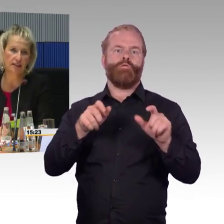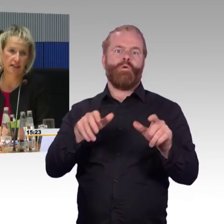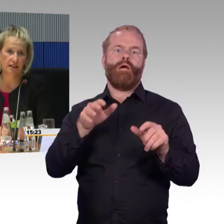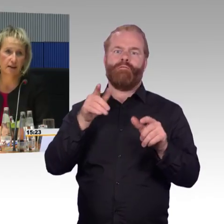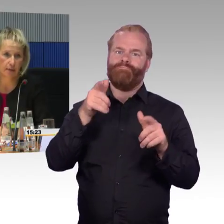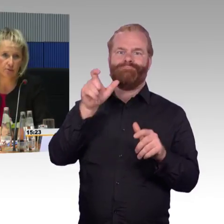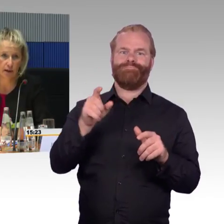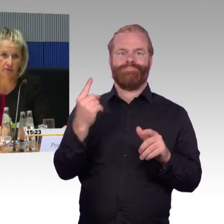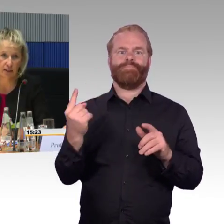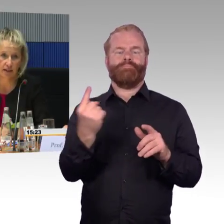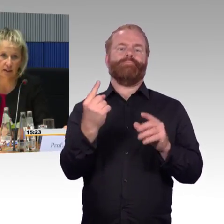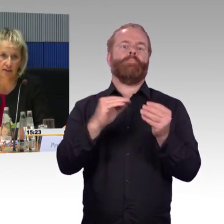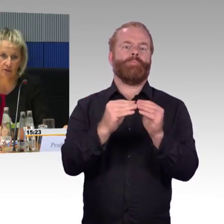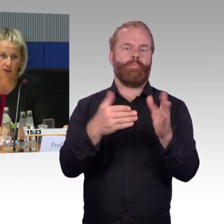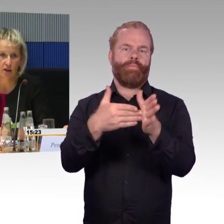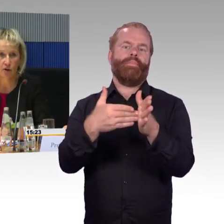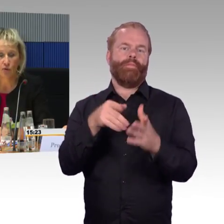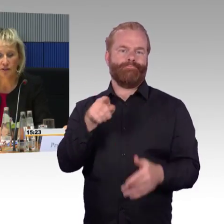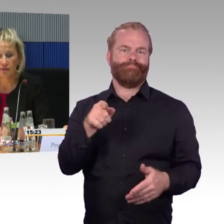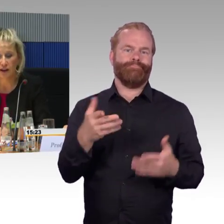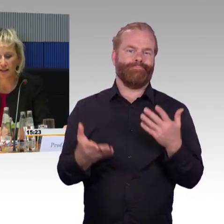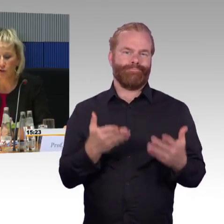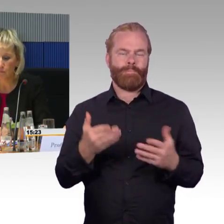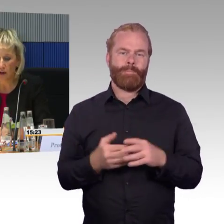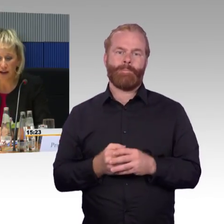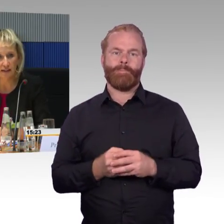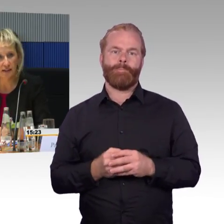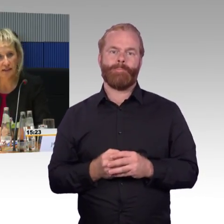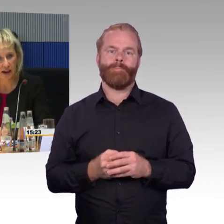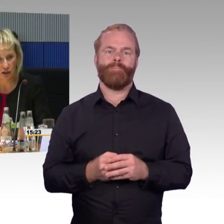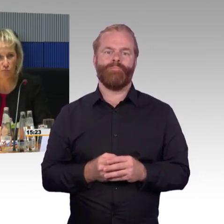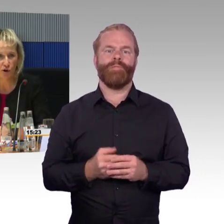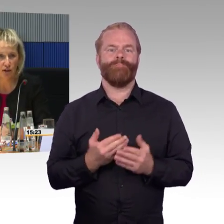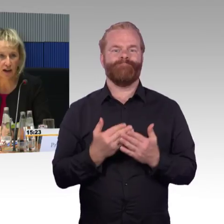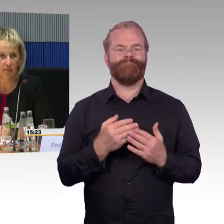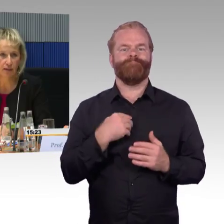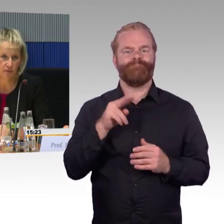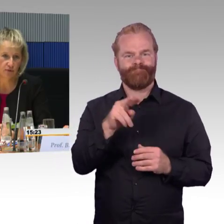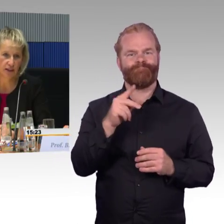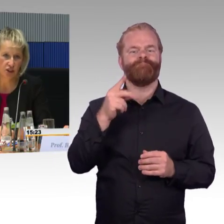aber die Realität sieht dann doch manchmal anders aus. Im Fall der Gruppenreise, den sie angesprochen haben,